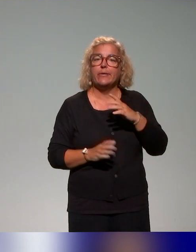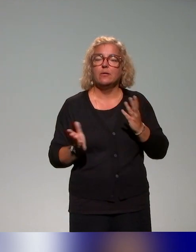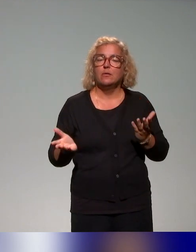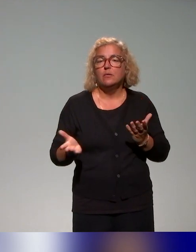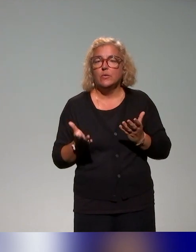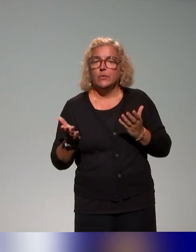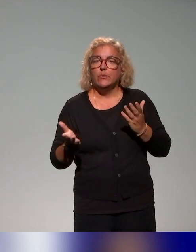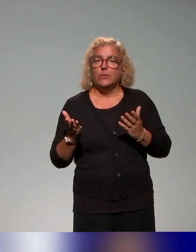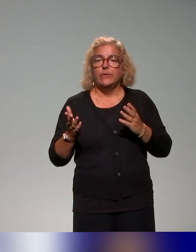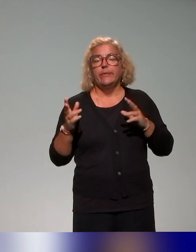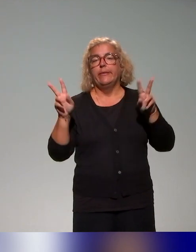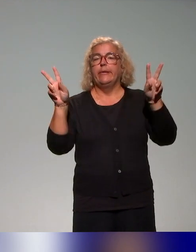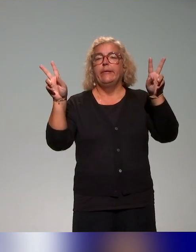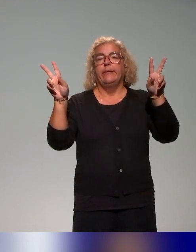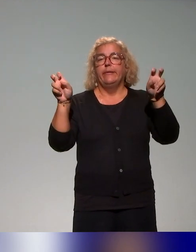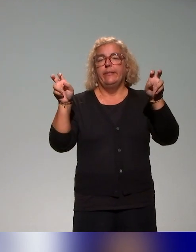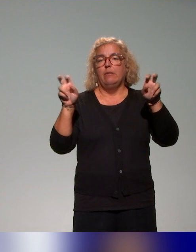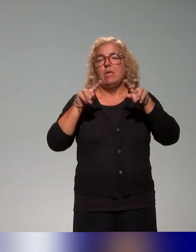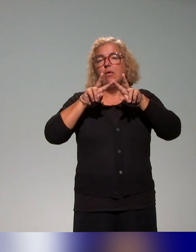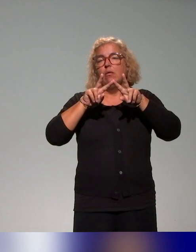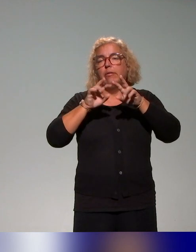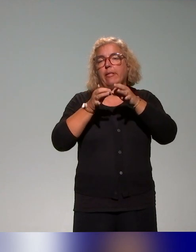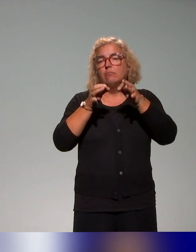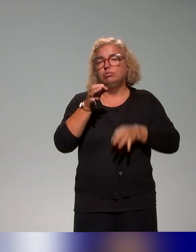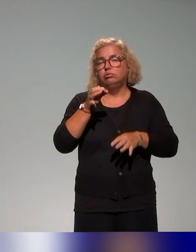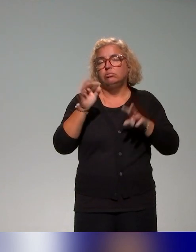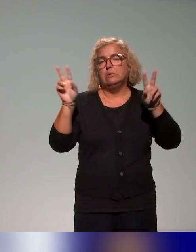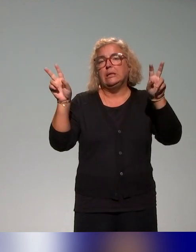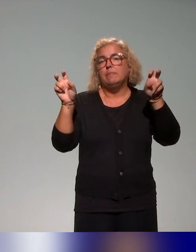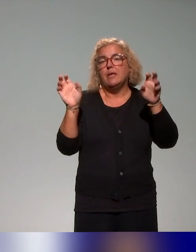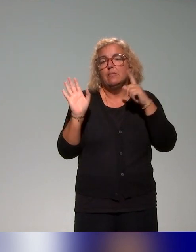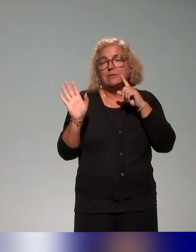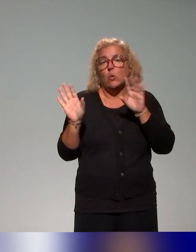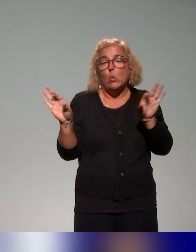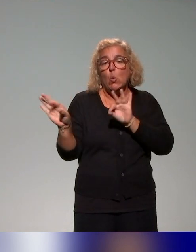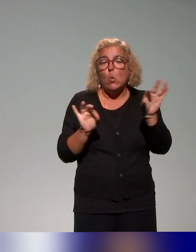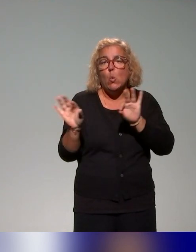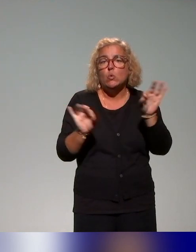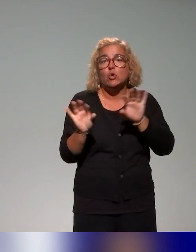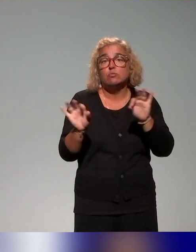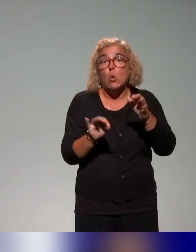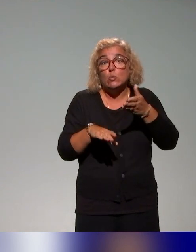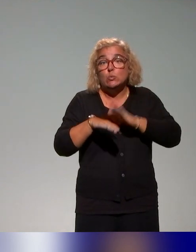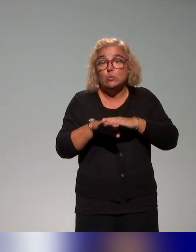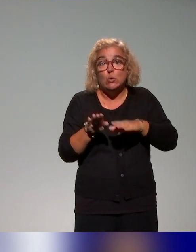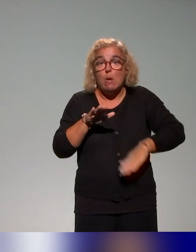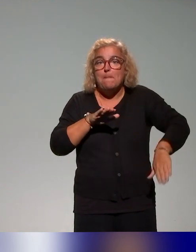c'est entre guillemets, parce que là, il s'agit donc d'un recensement qui s'est fait sur la base des actions sur lesquelles